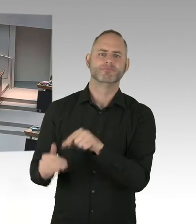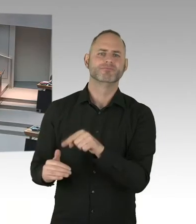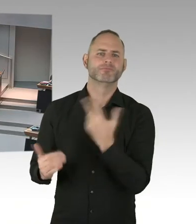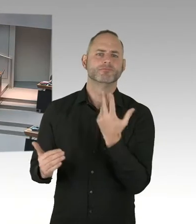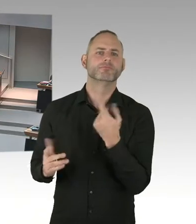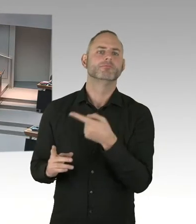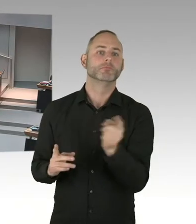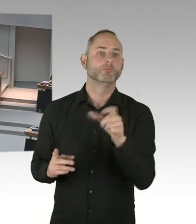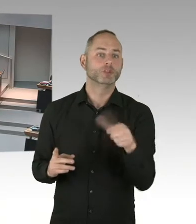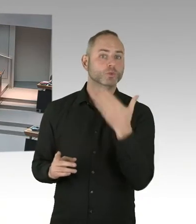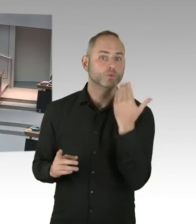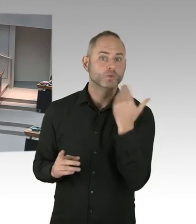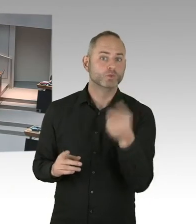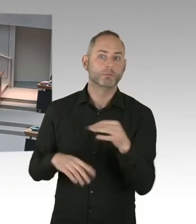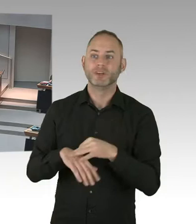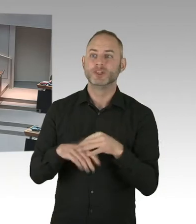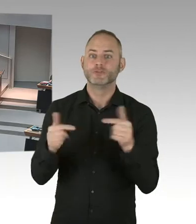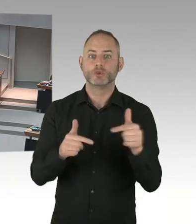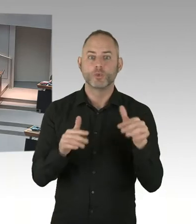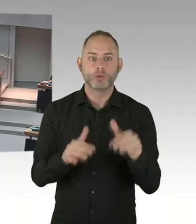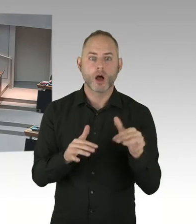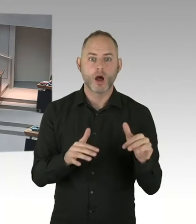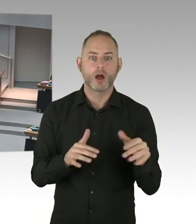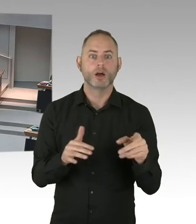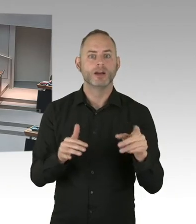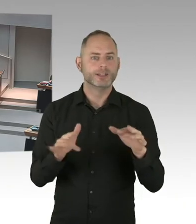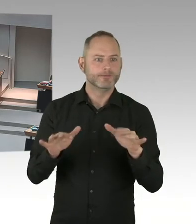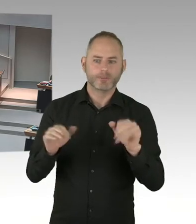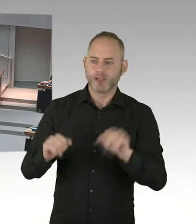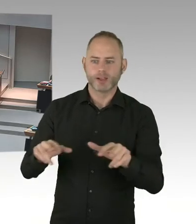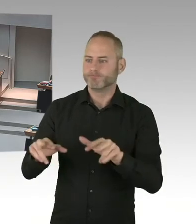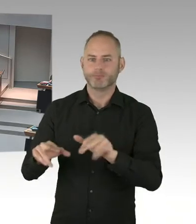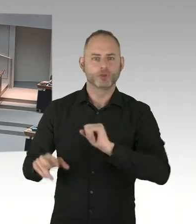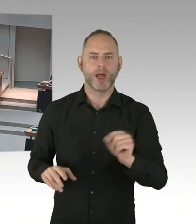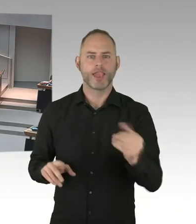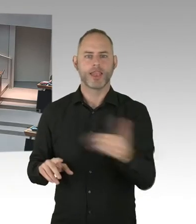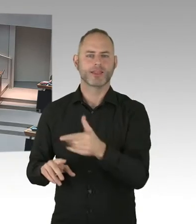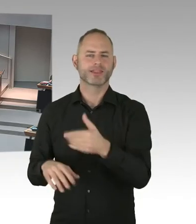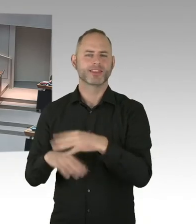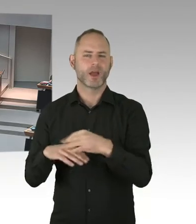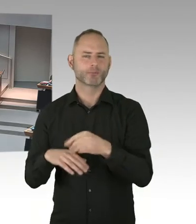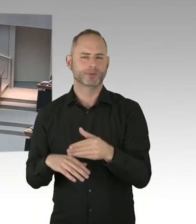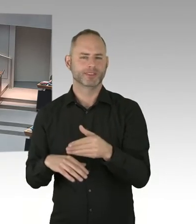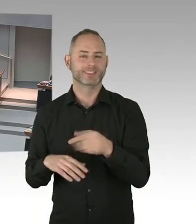die vielleicht nicht das Geld für diese wichtige Prävention-. Weil wir wollen ja-, bei der 90/90/90 Strategie fangen wir immer an,